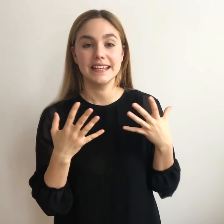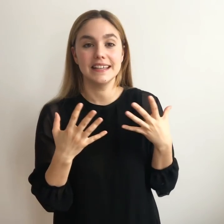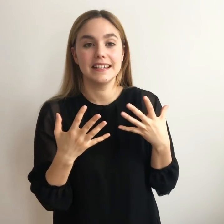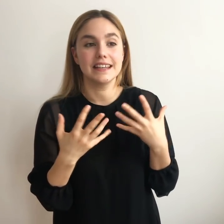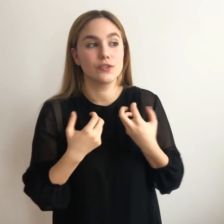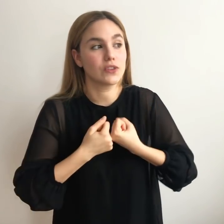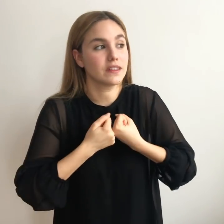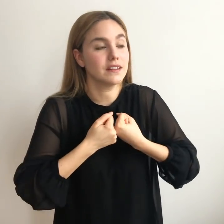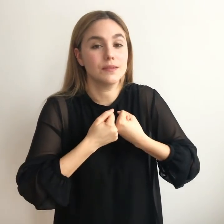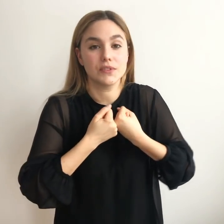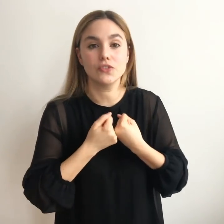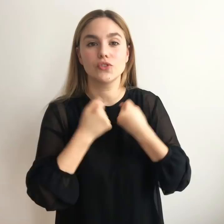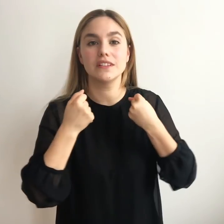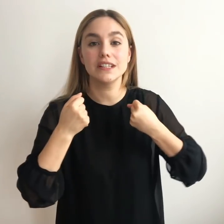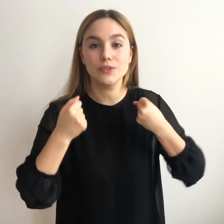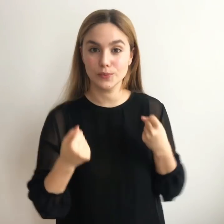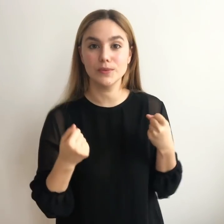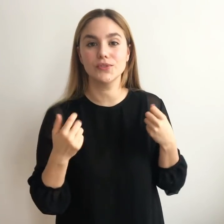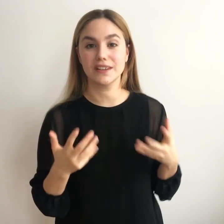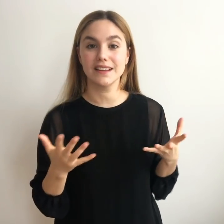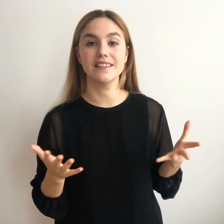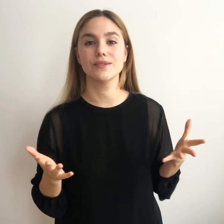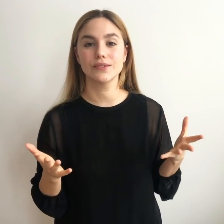Y que nos hace sentirnos vivos y realizados.